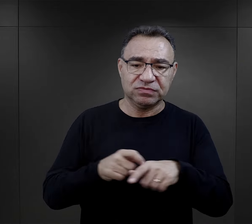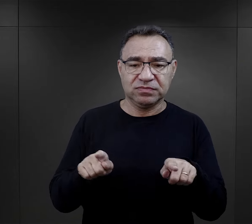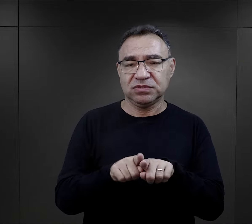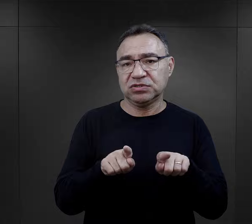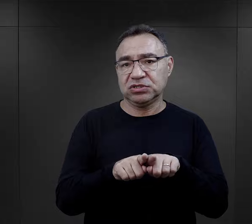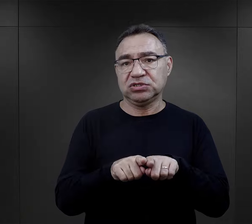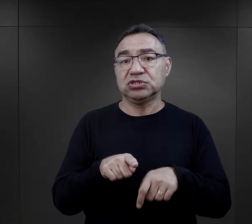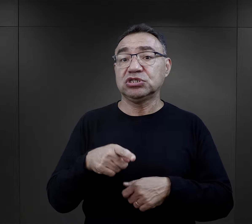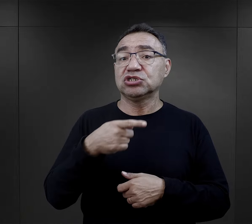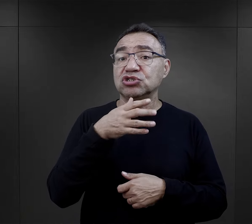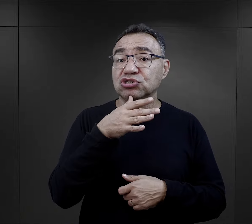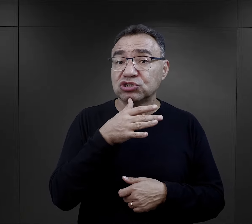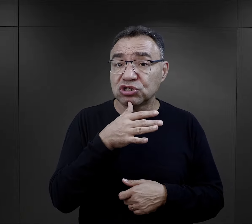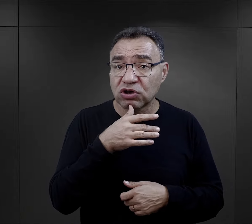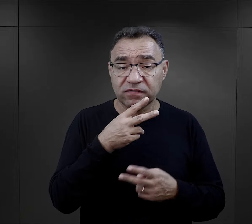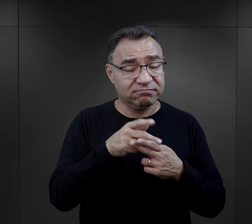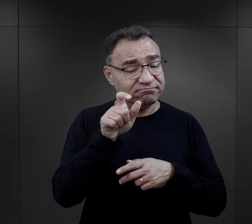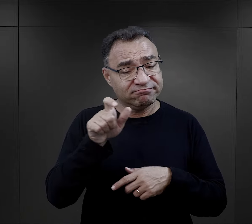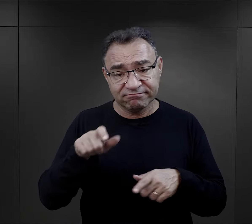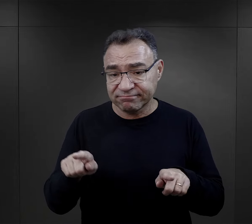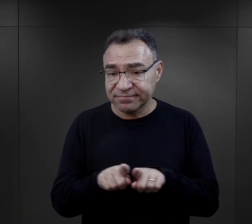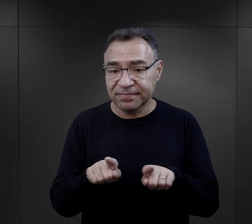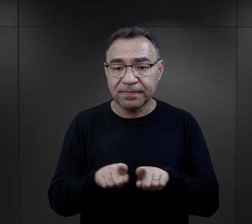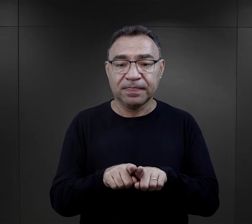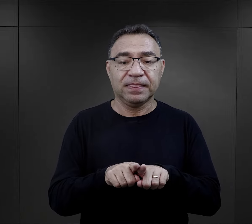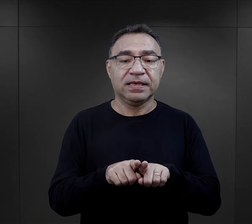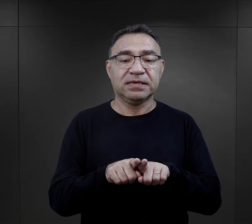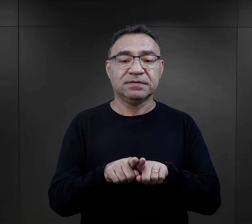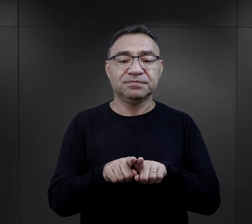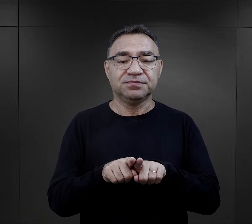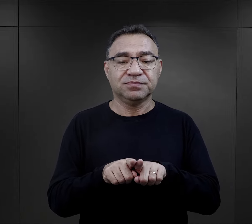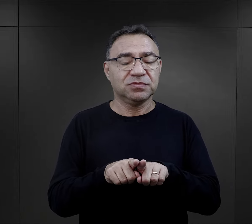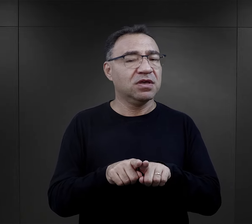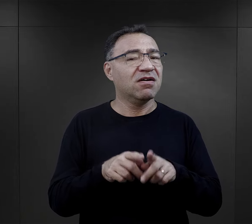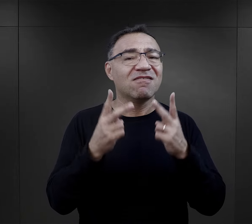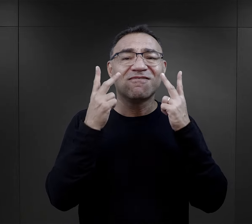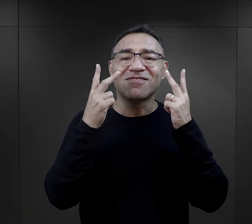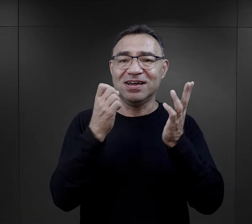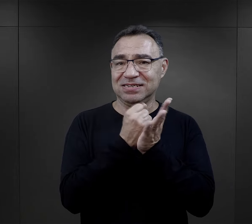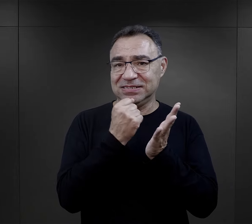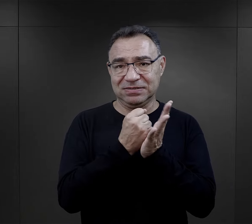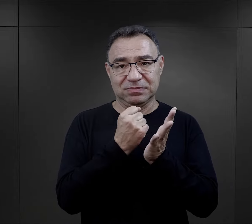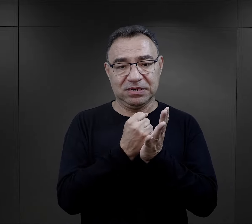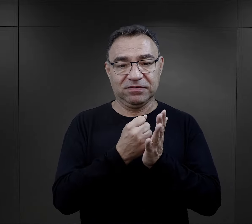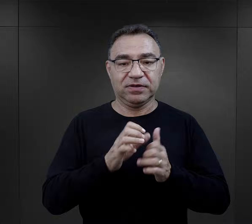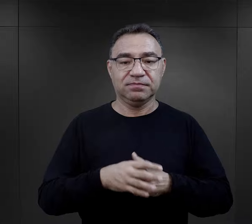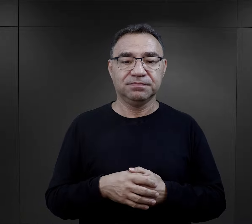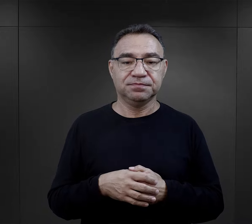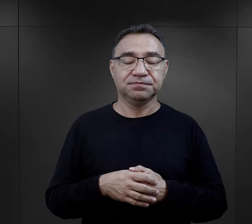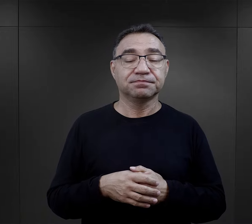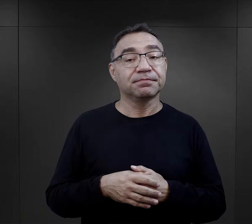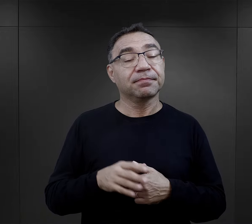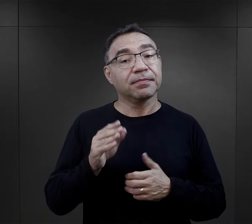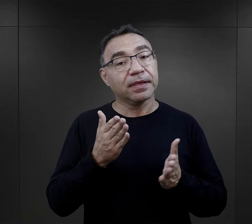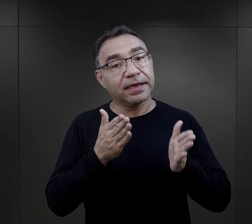Mówią o tym chrześcijanie, mówią o tym więźniowie żydowscy. To był bardzo ważny czynnik.